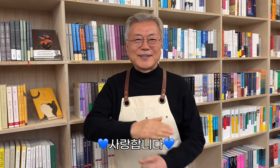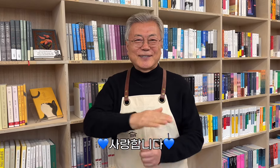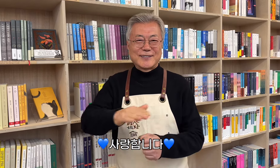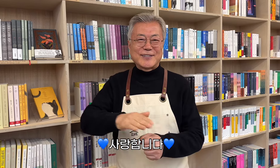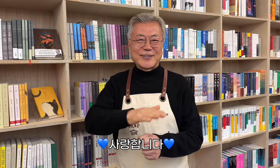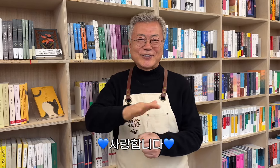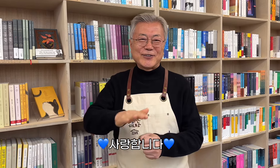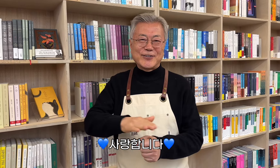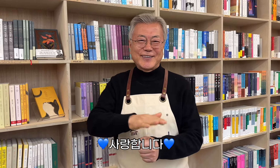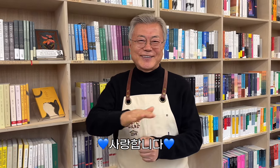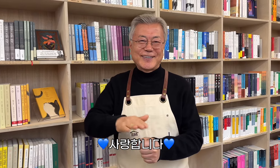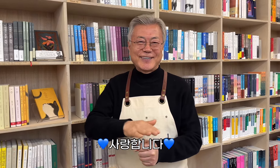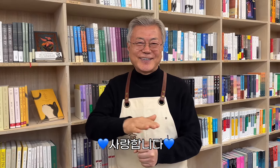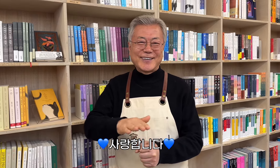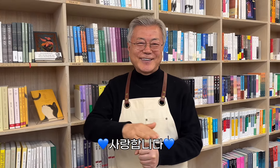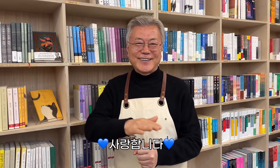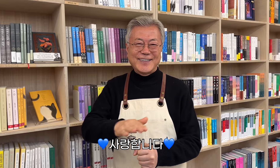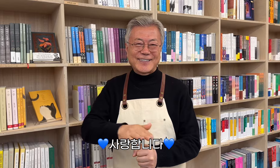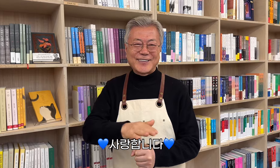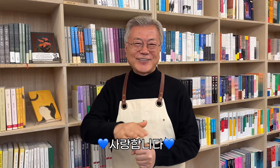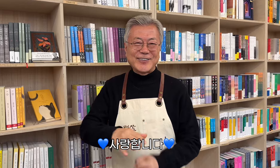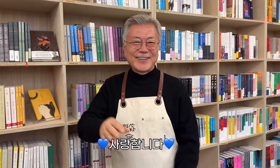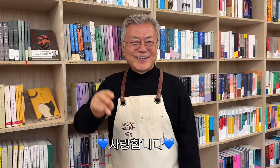💙 Los amo 💙